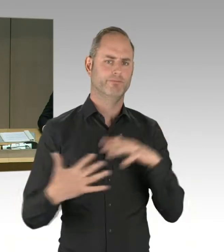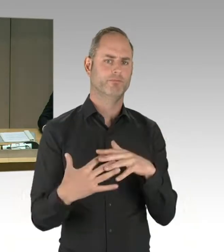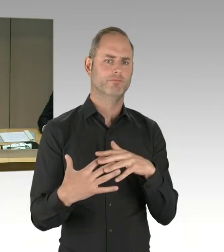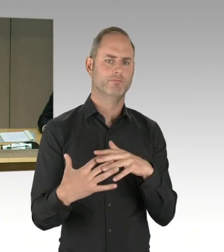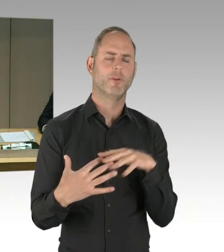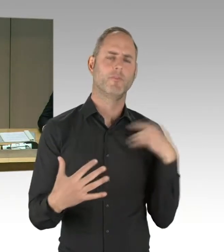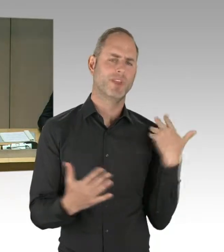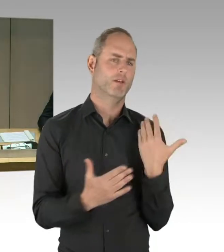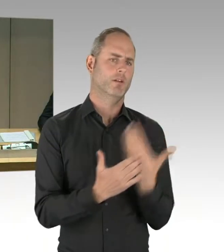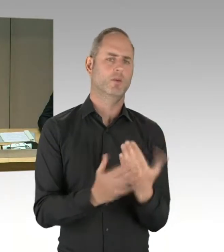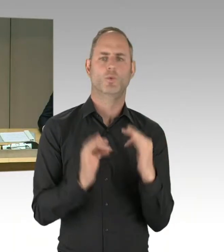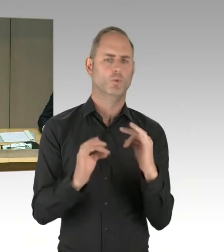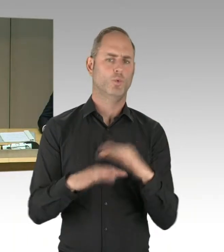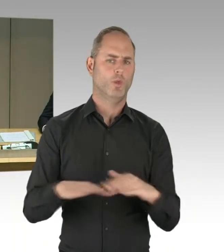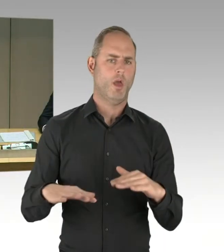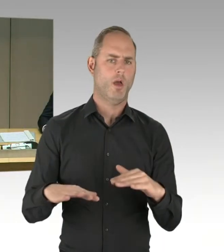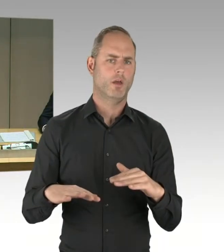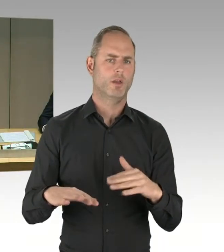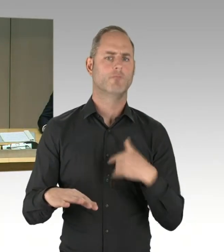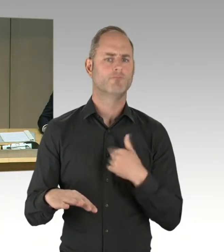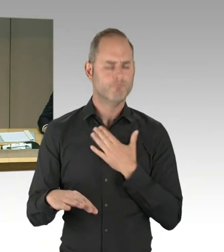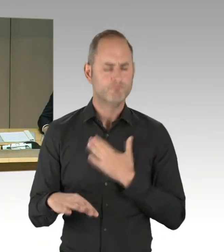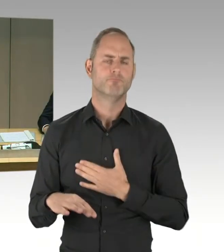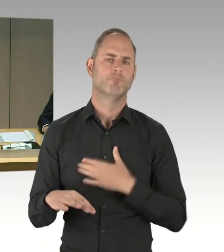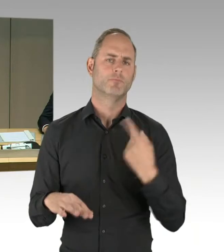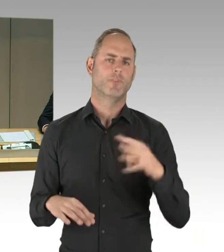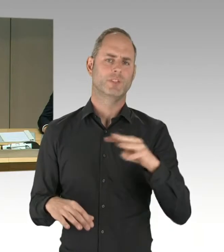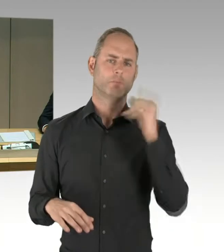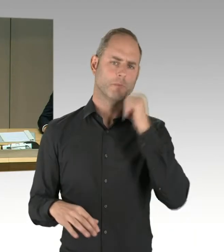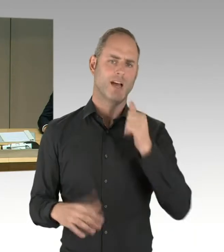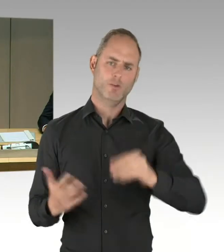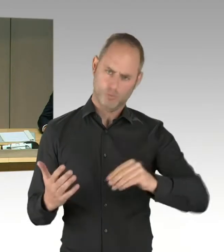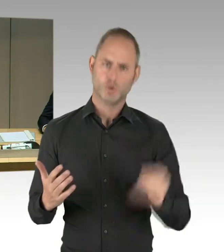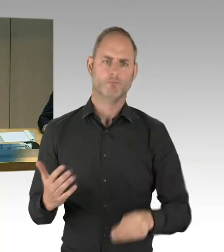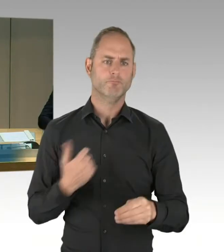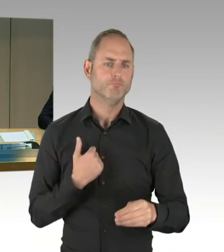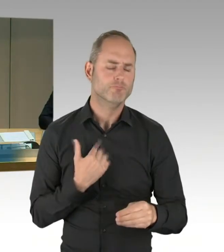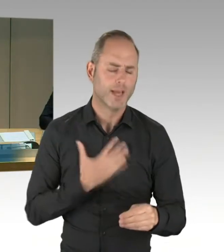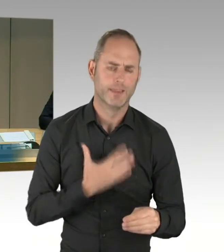Ich werde diese Runde mit einem Gongzeichen eröffnen. Schon mit dem Ertönen des Gongs haben Sie die Möglichkeit,